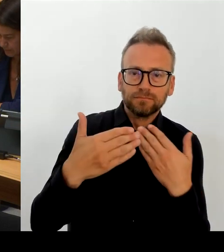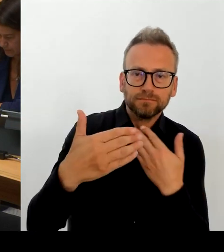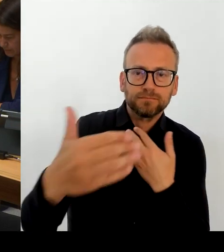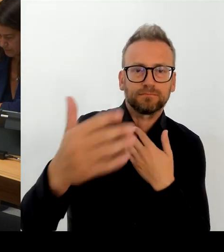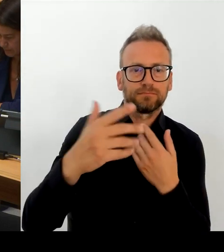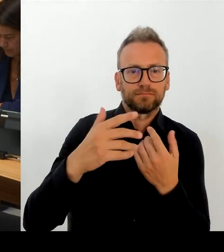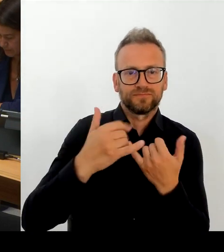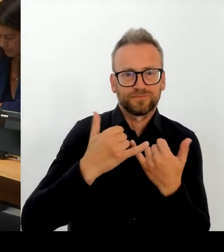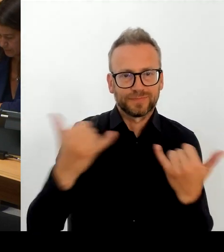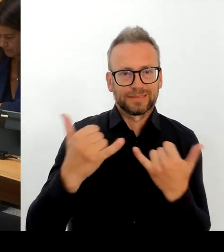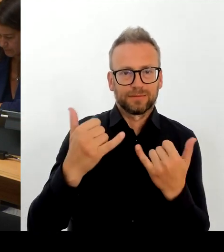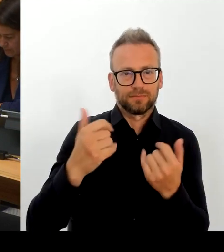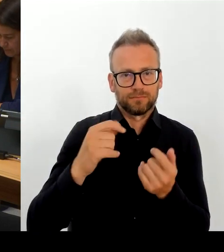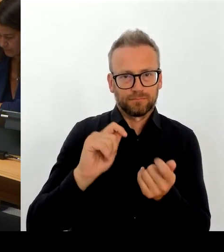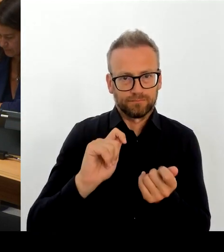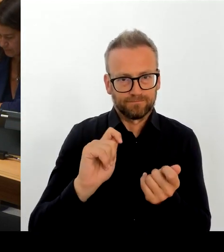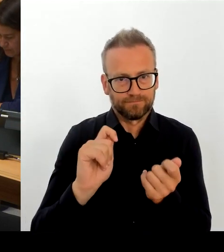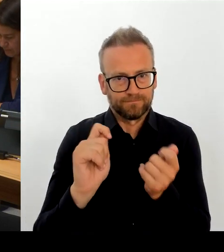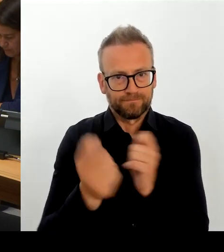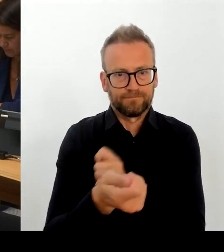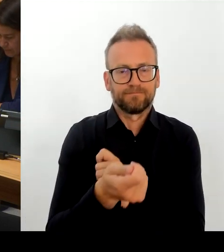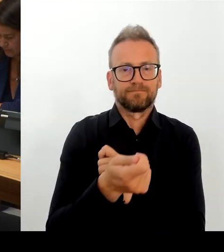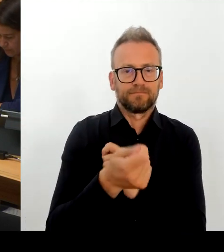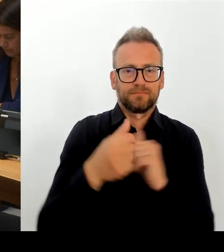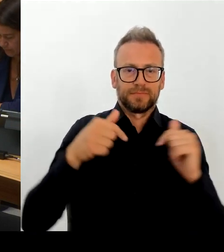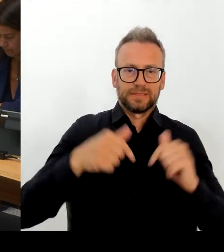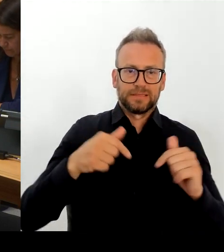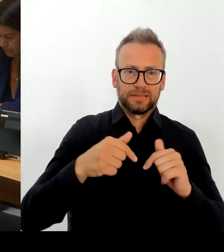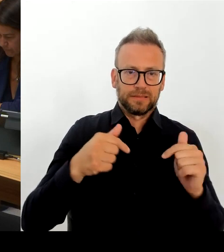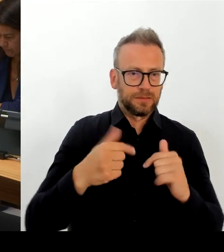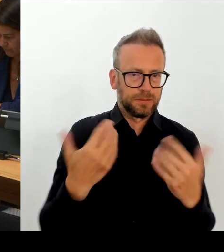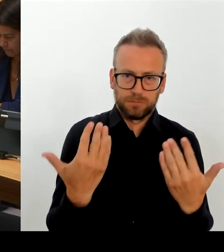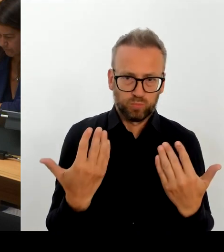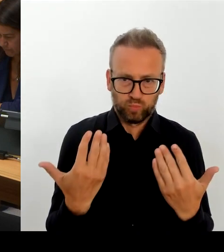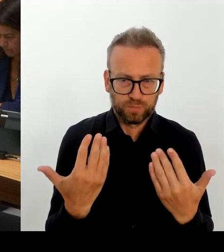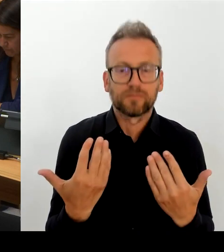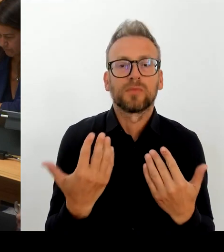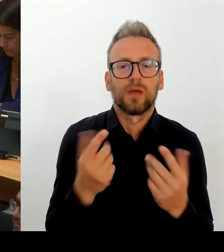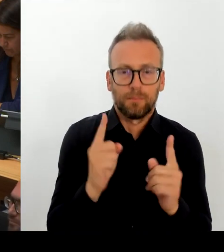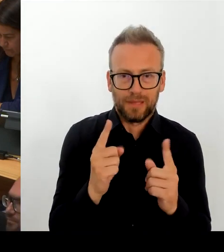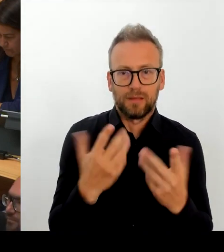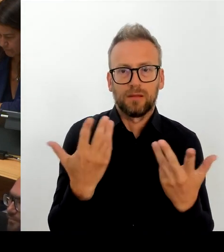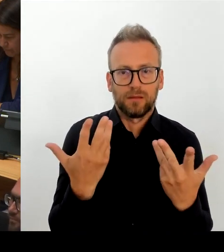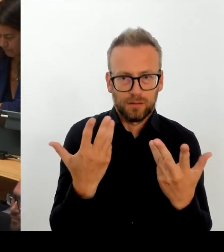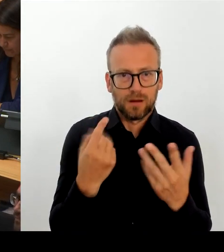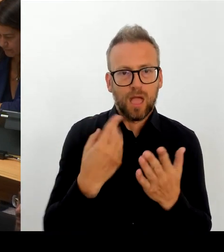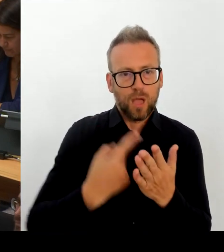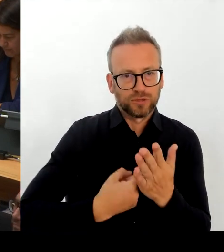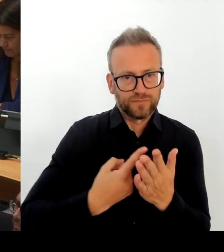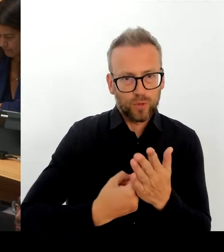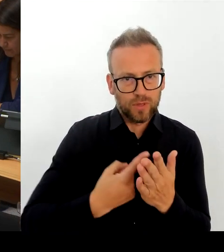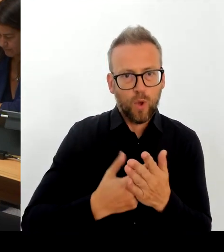Bausteine. Einer davon ist, wie Sie richtig sagen, auch in der Besoldungs- und Vergütungsstruktur zu reagieren.